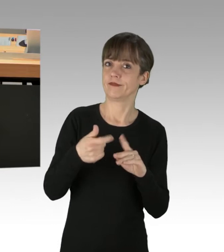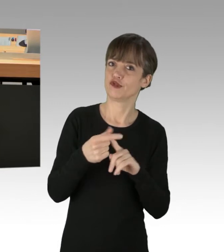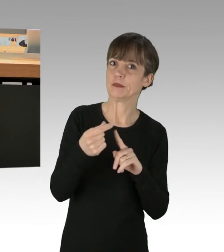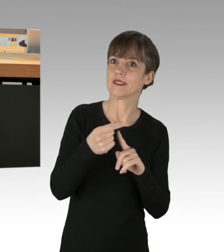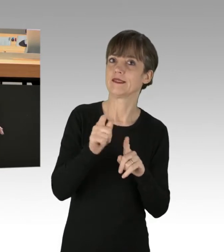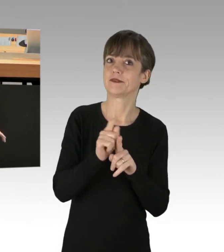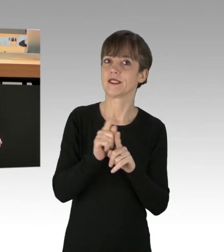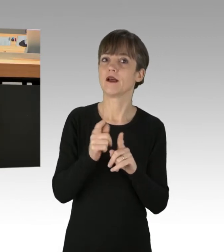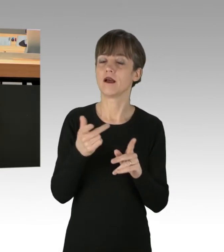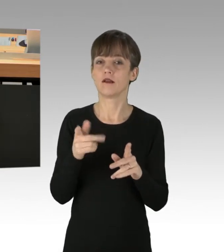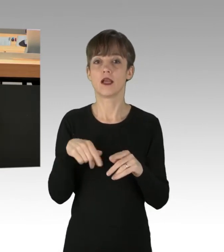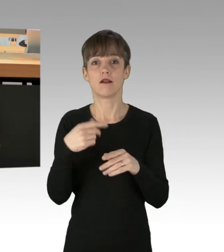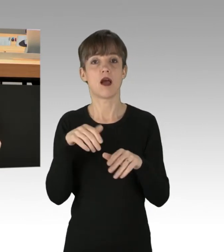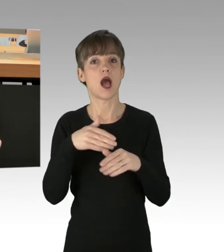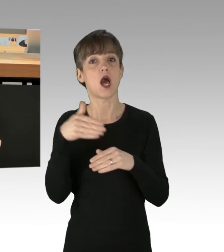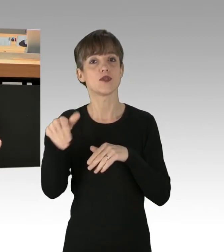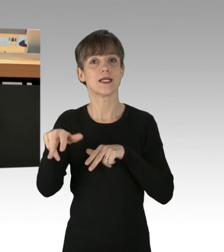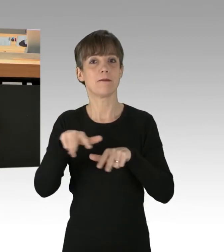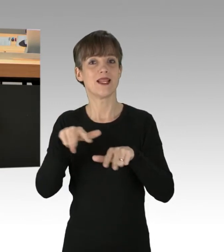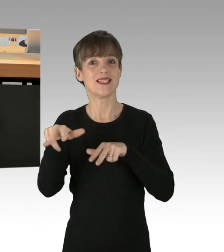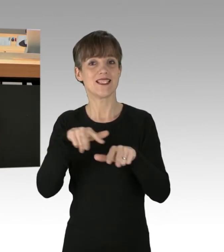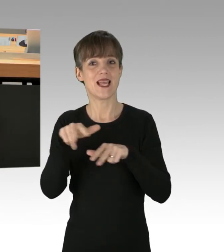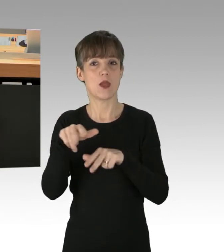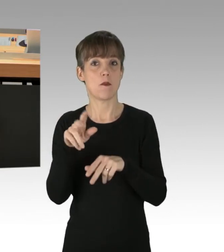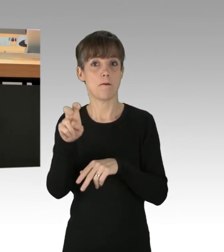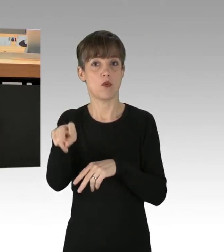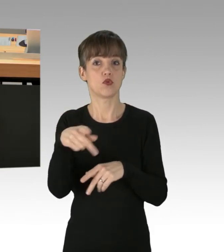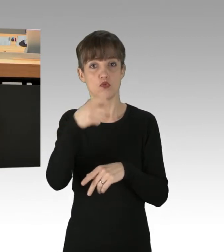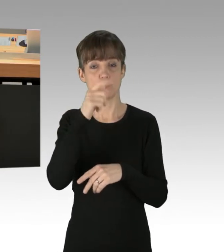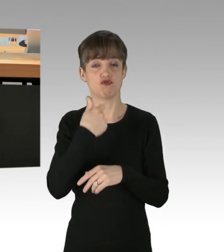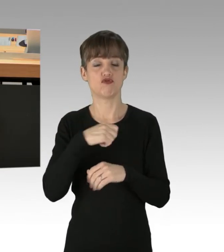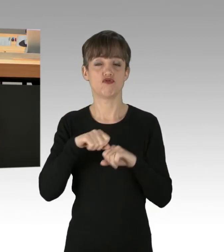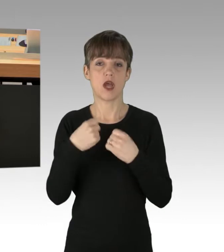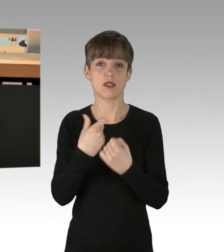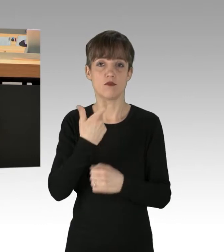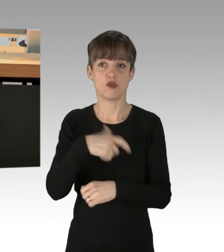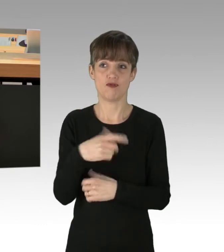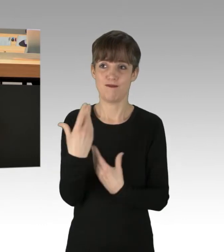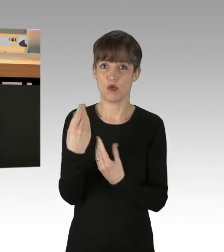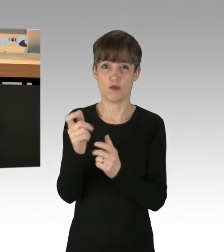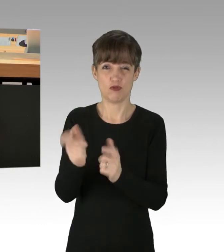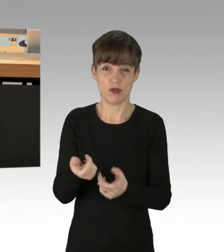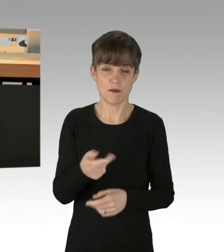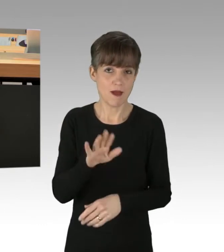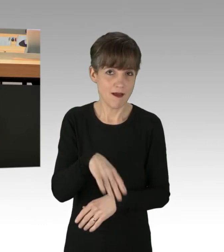und bekommt die deutsche Staatsbürgerschaft gleich hinterhergeworfen. Dabei wissen Sie eines ganz genau: